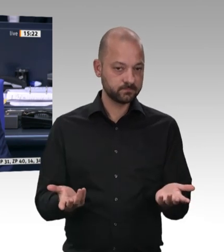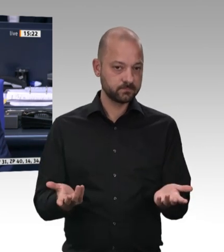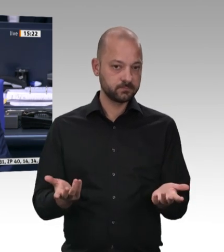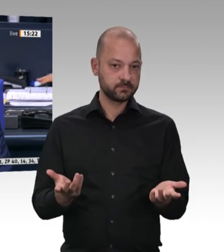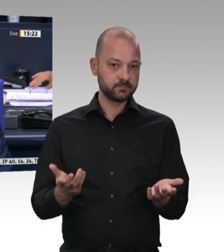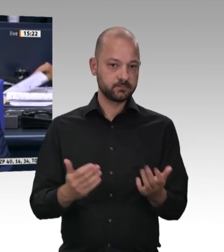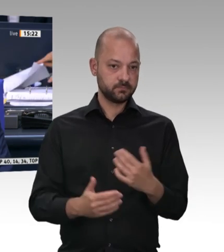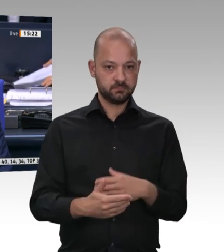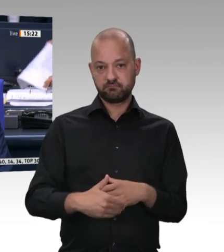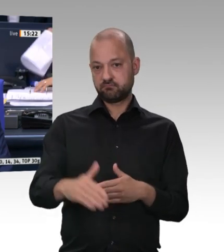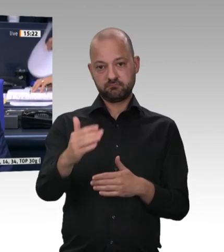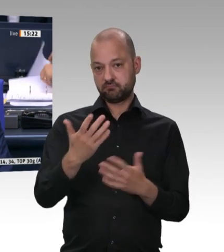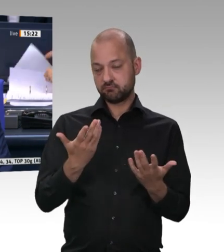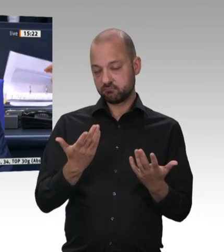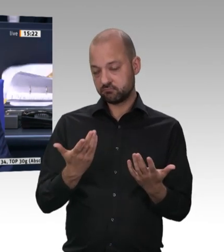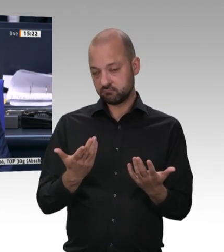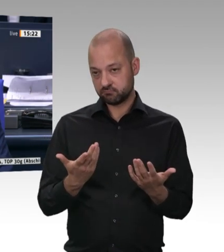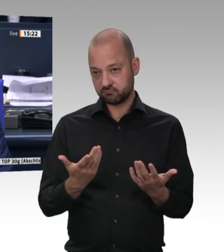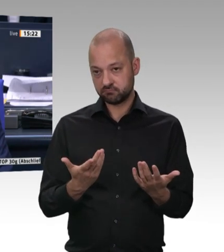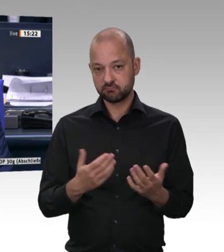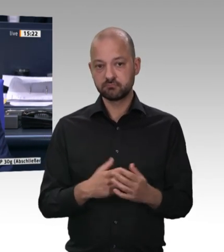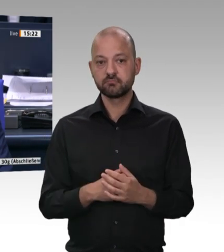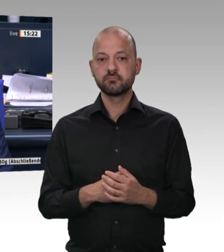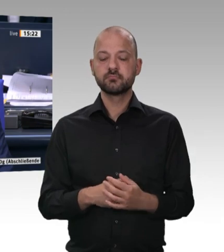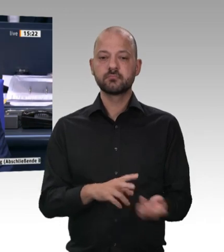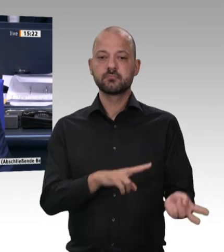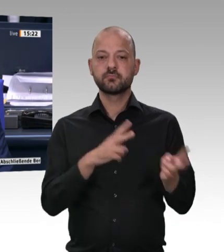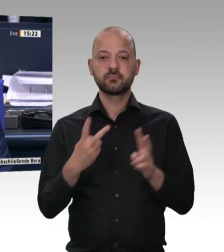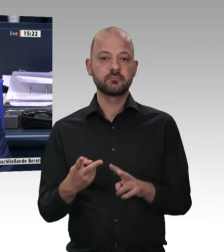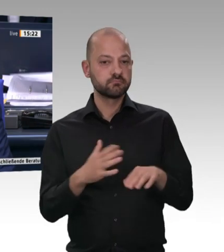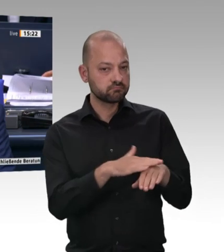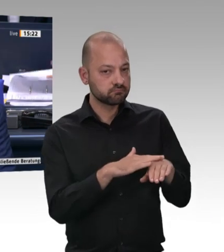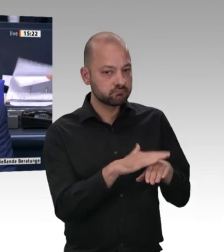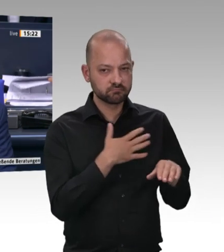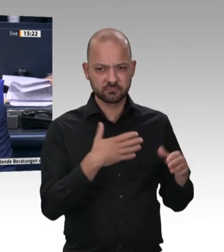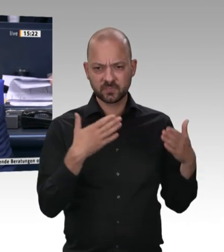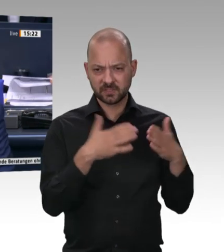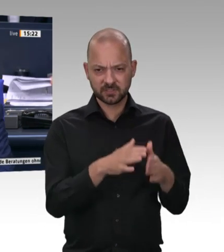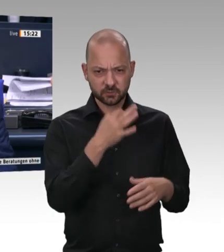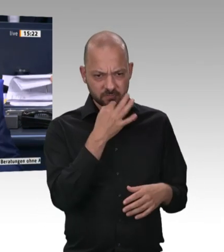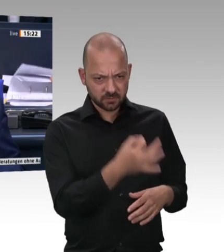Leben gehört, dass bei einer Schweineschlachtung Käse produziert wird. – Fleischkäse!